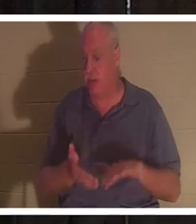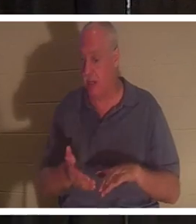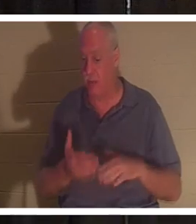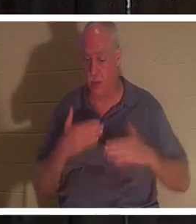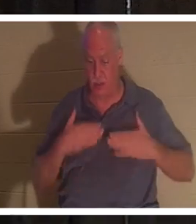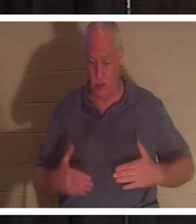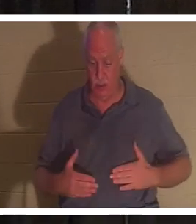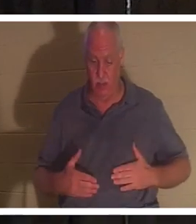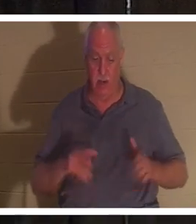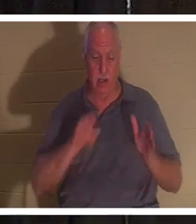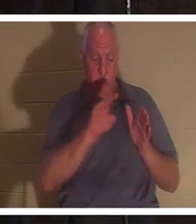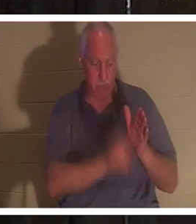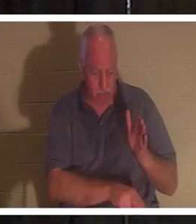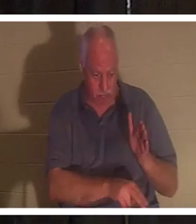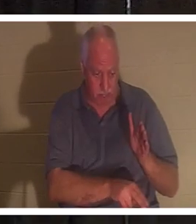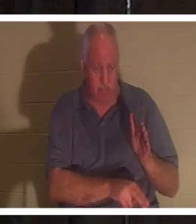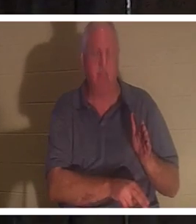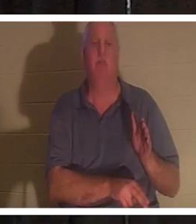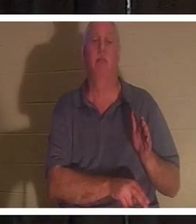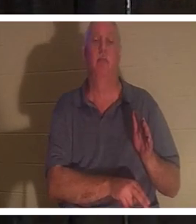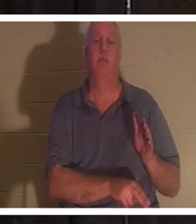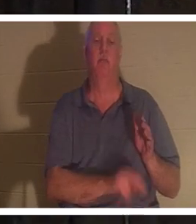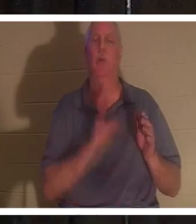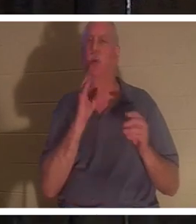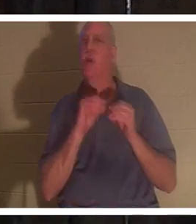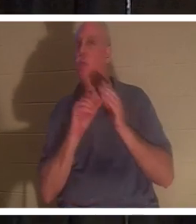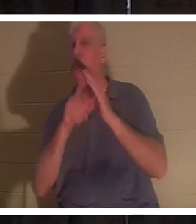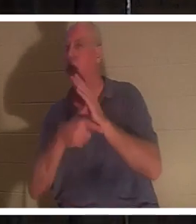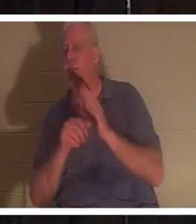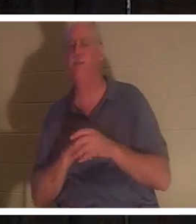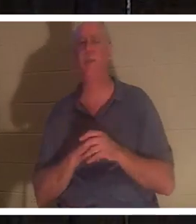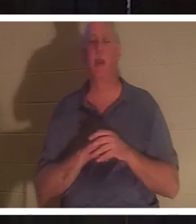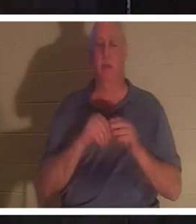地下。当我们进一步讨论时，我们会更多地讨论这个问题，但今晚我谈论的是